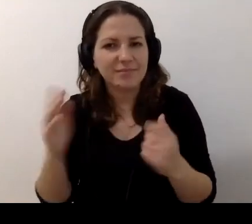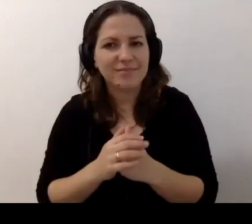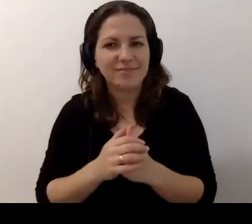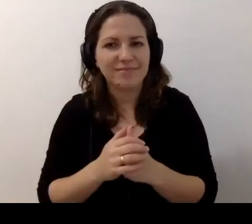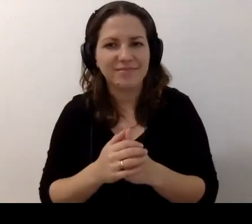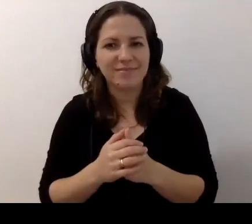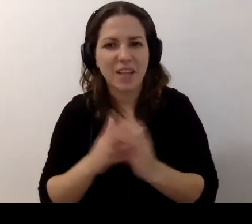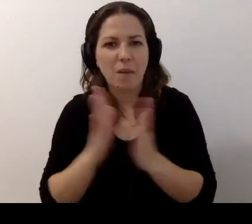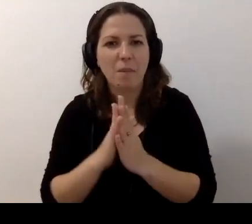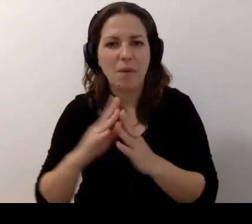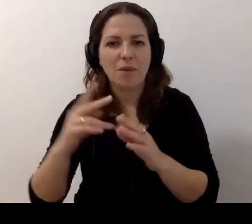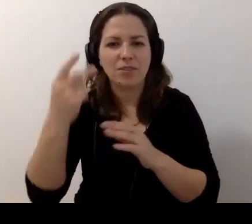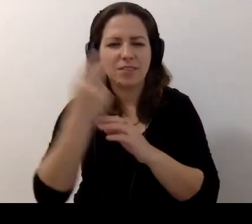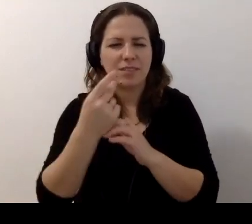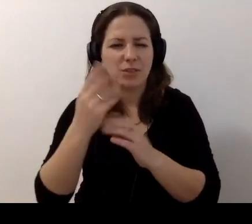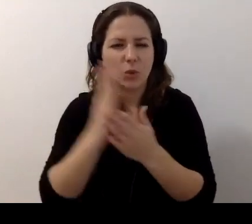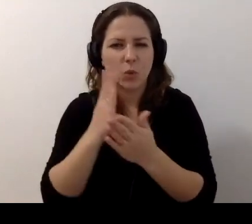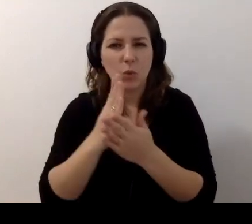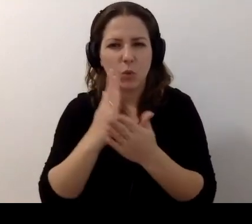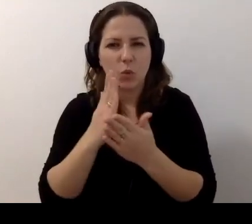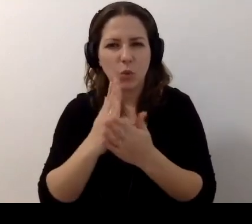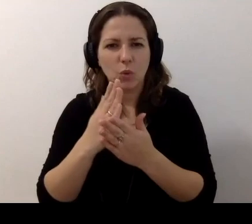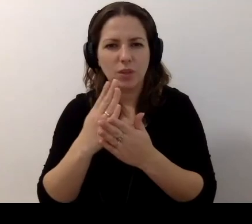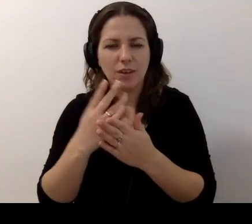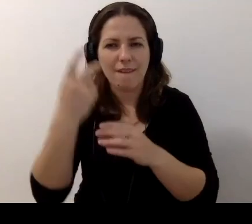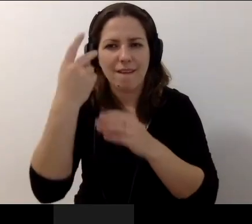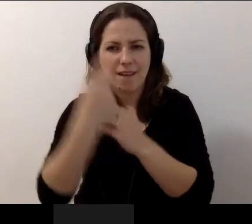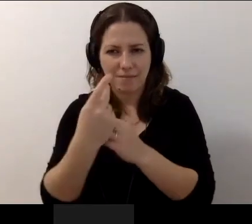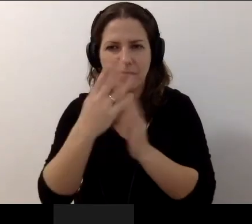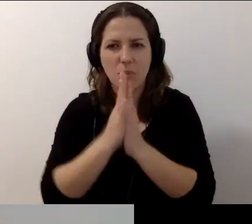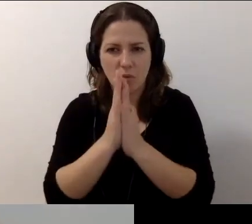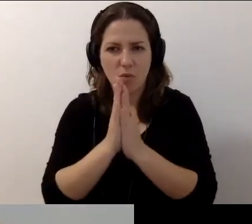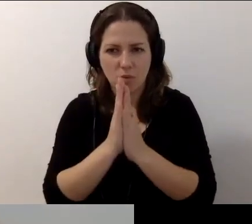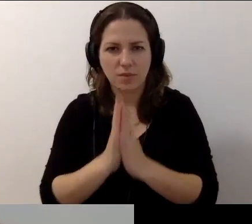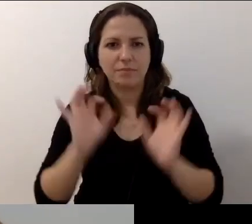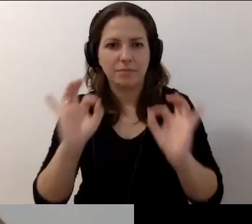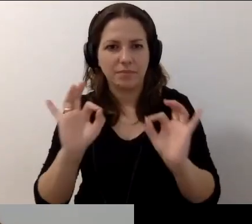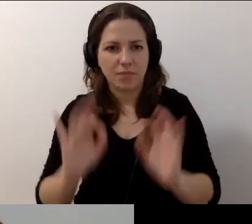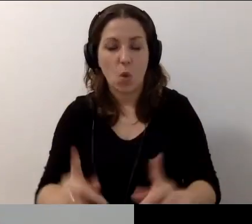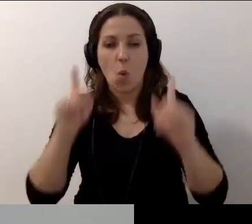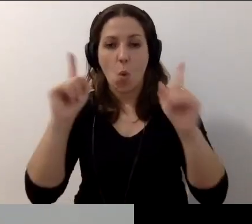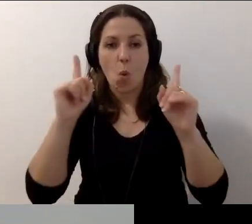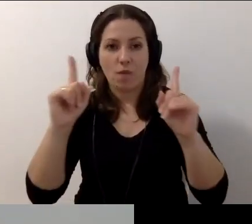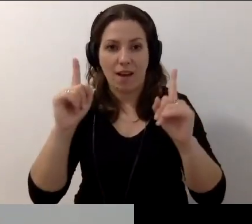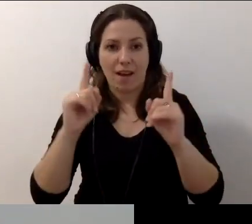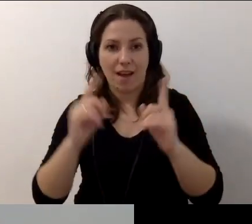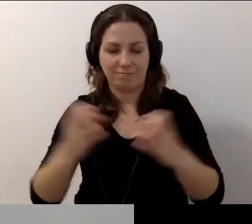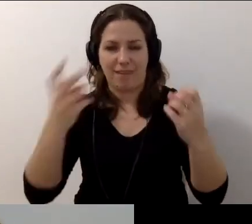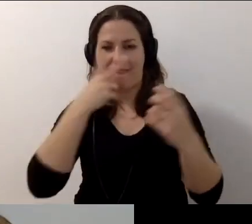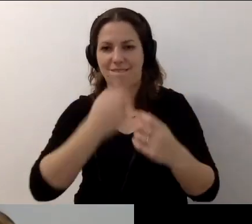Małgosiu, już ci daję wideo. MAŁGORZATA: Jestem oświecona i mnie widać.